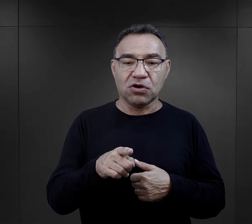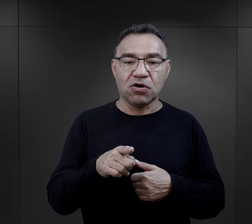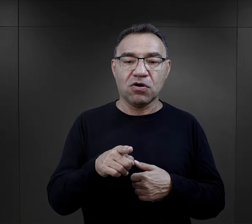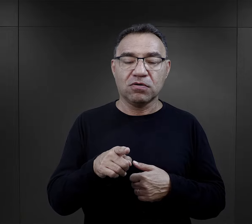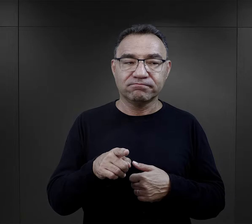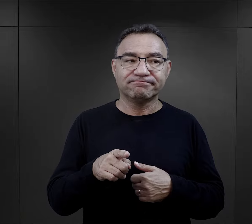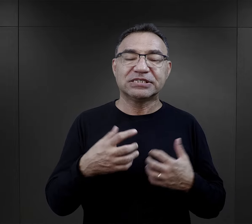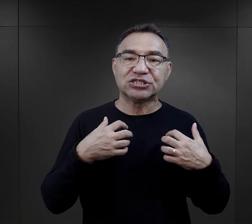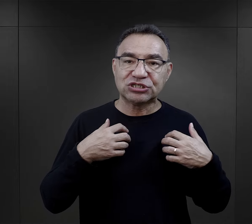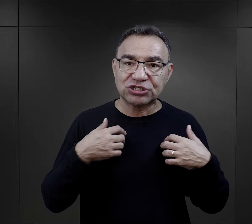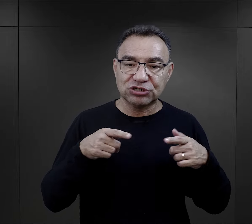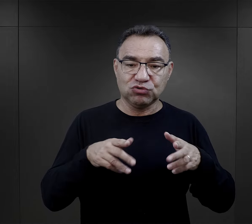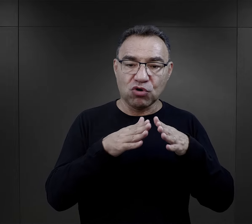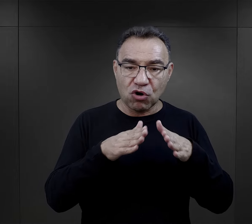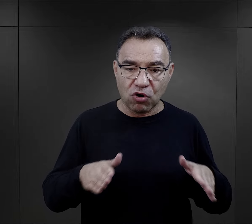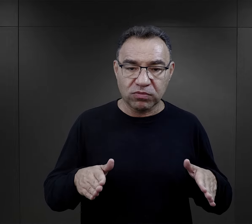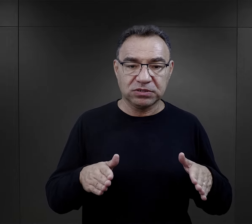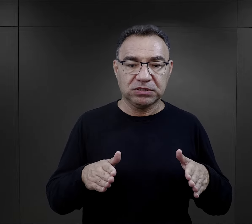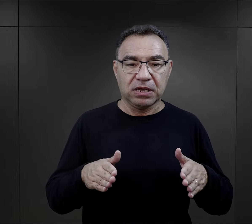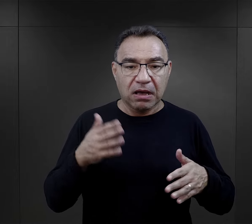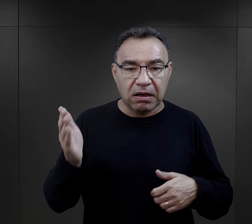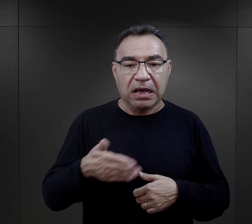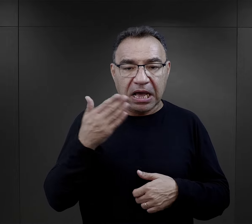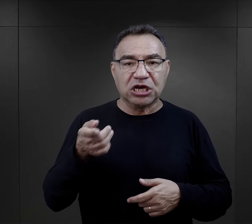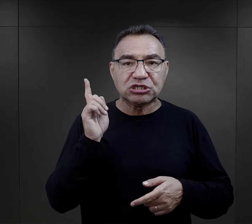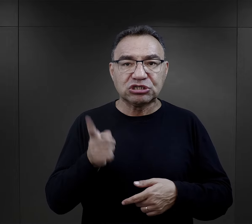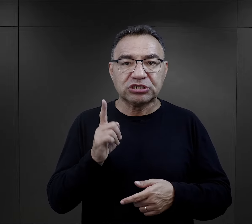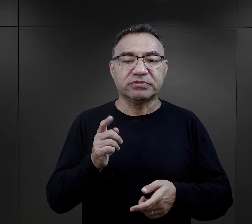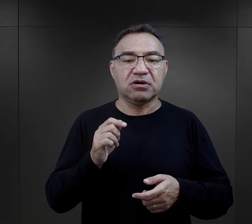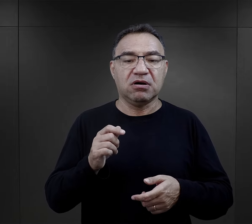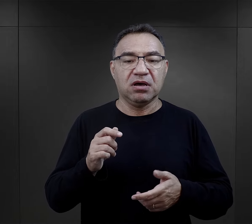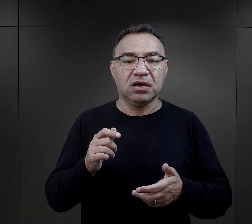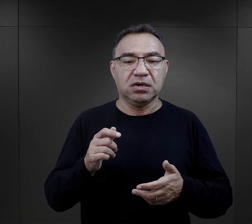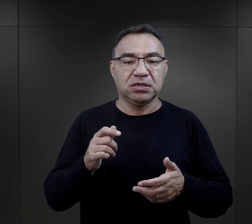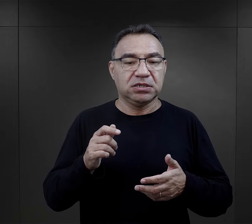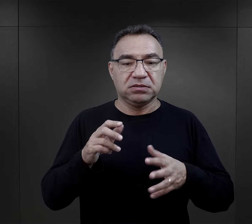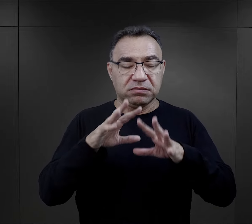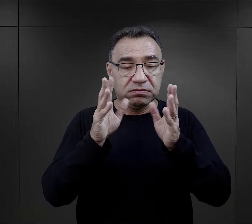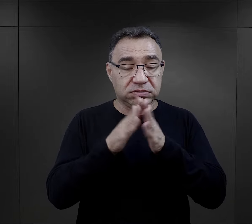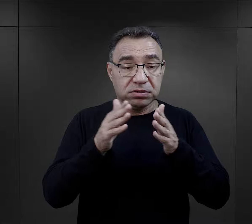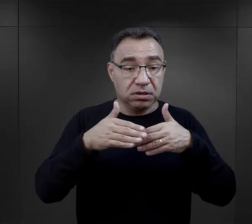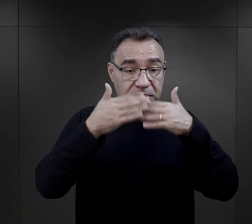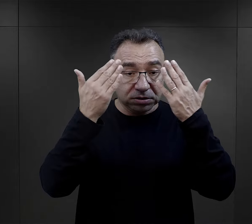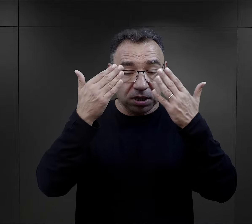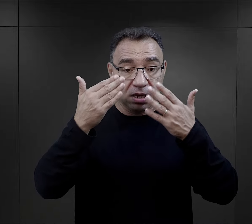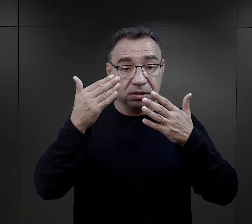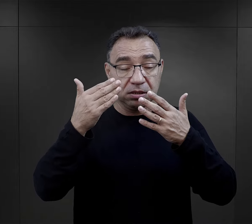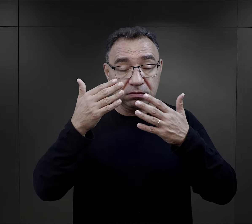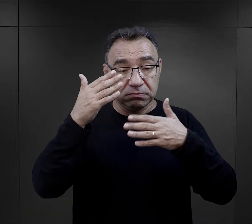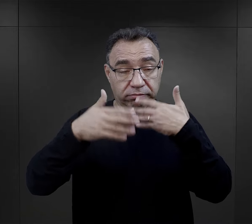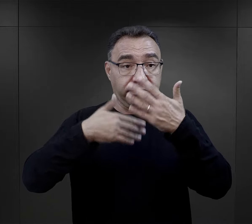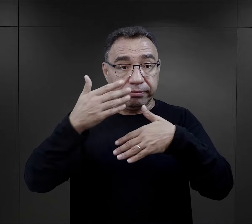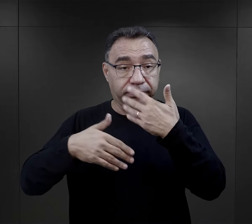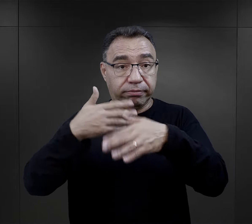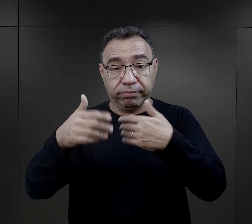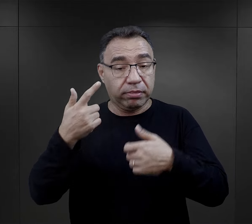Jak mówią, ten rytm obozowy, ten bieg, ten pośpiech, to zacieranie się dnia między sobą,